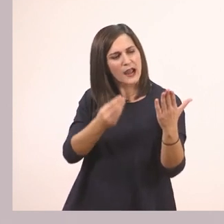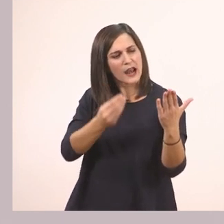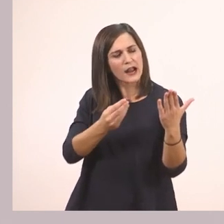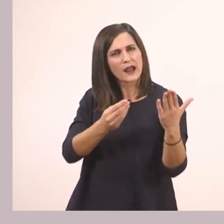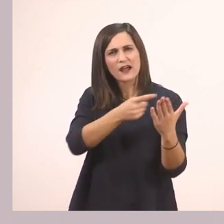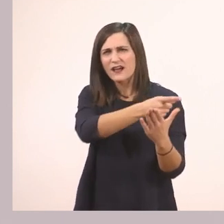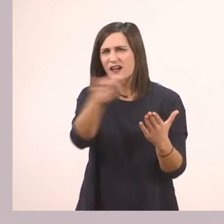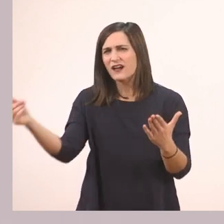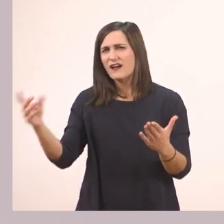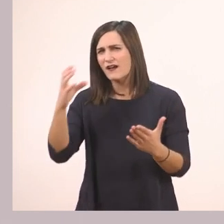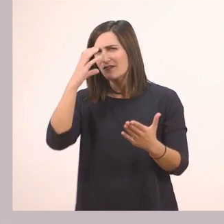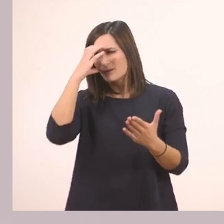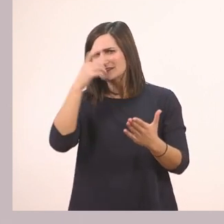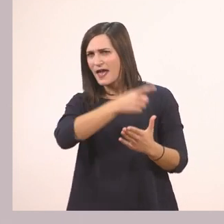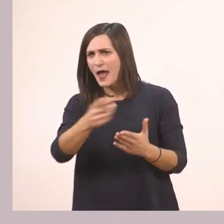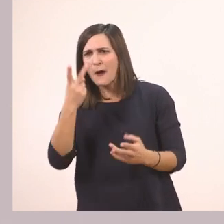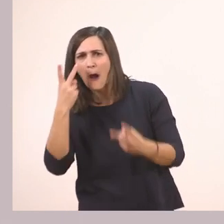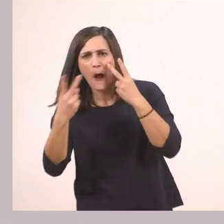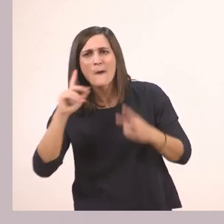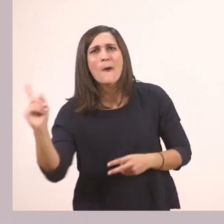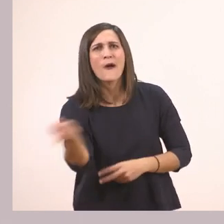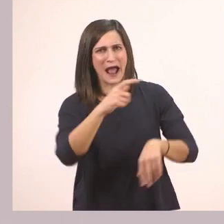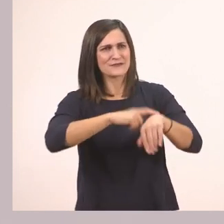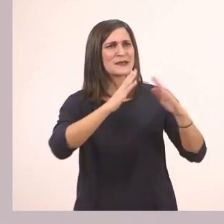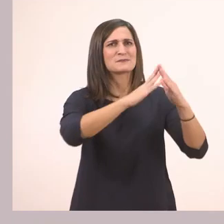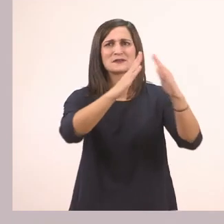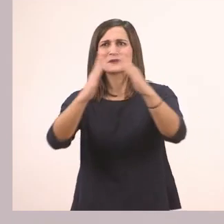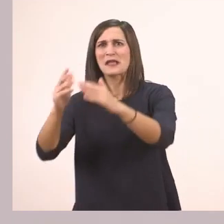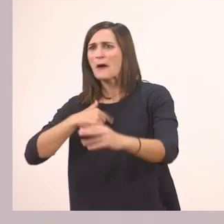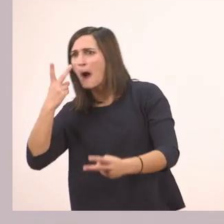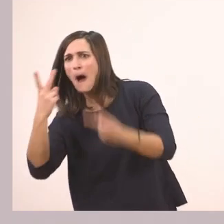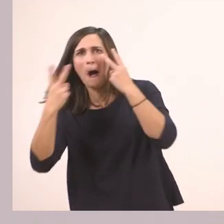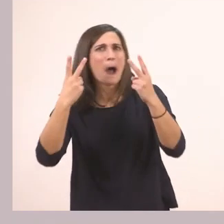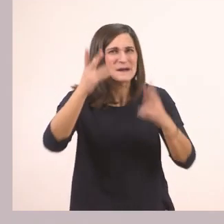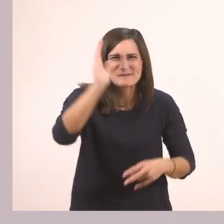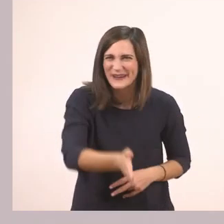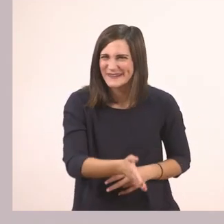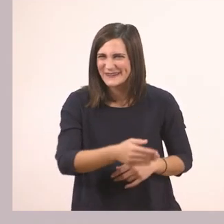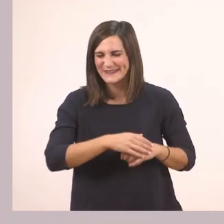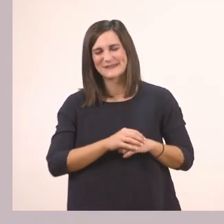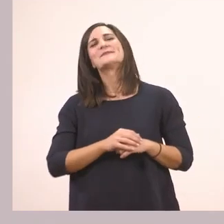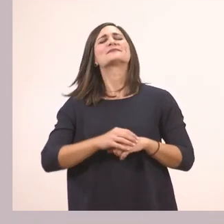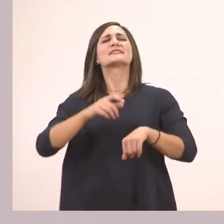Θυμάστε που σας έχω πει ότι εγώ σας ακούω! Έτσι; Μπορεί να είστε στο σπίτι αλλά εγώ σας ακούω. Ποιους βλέπουμε στην εικόνα;